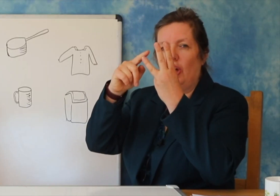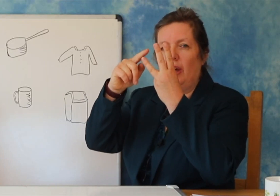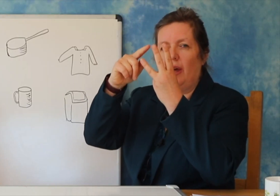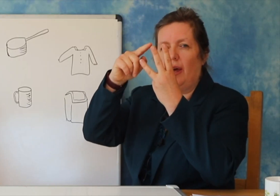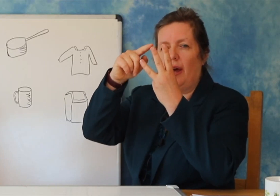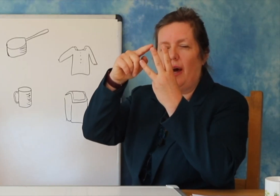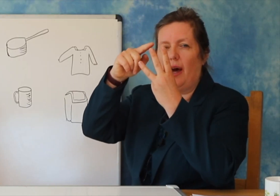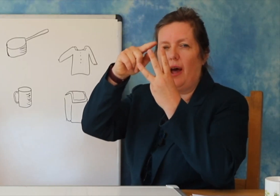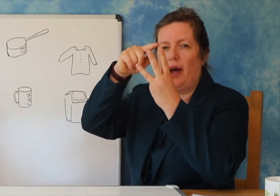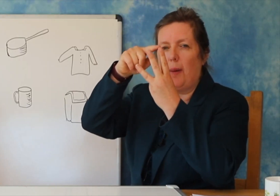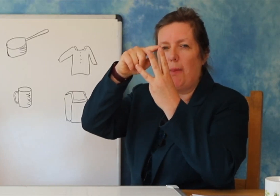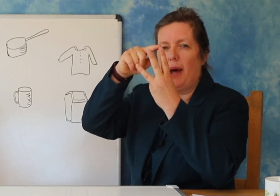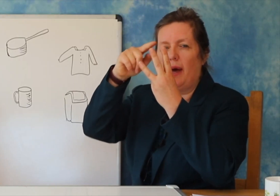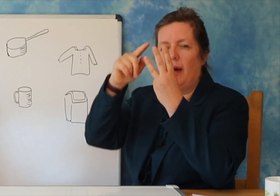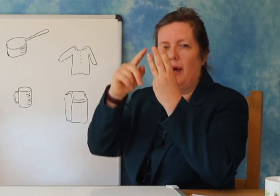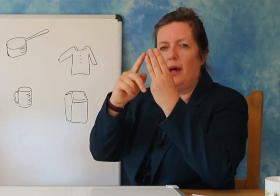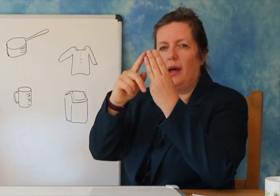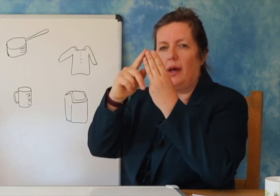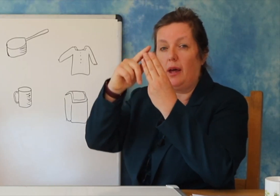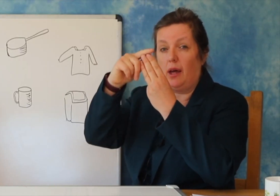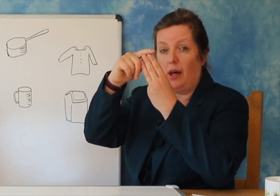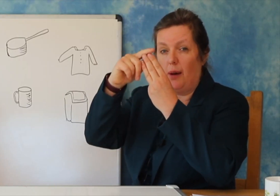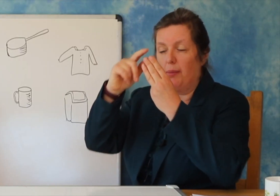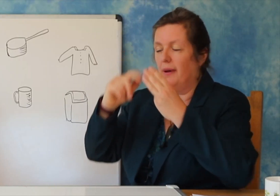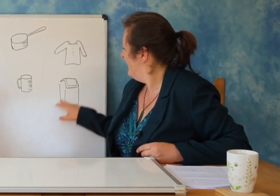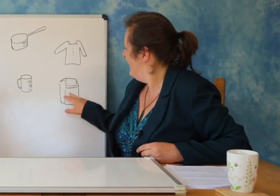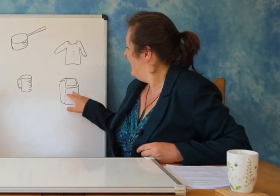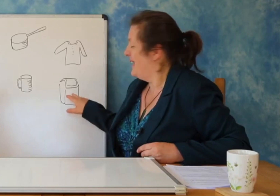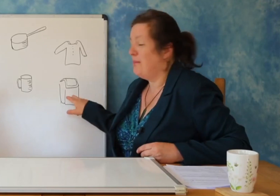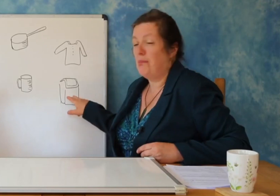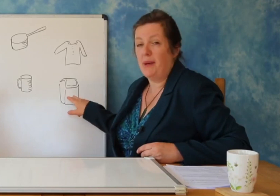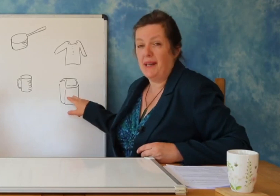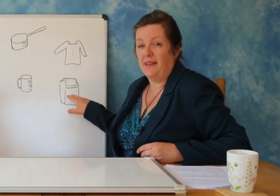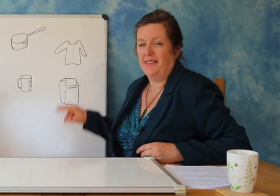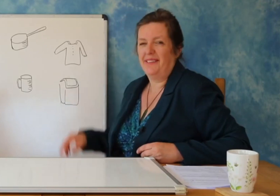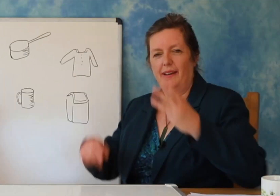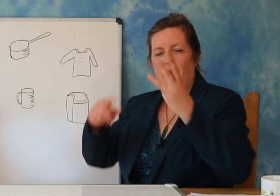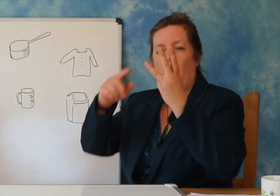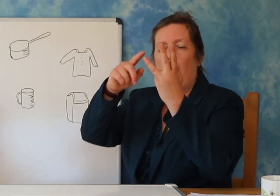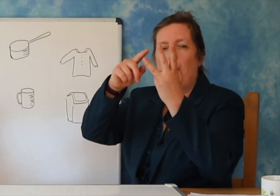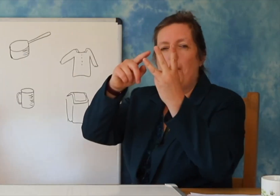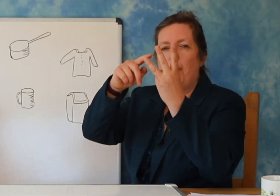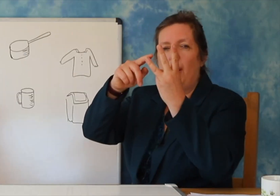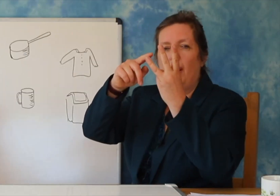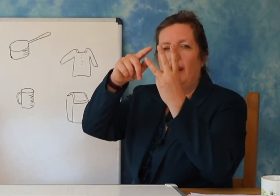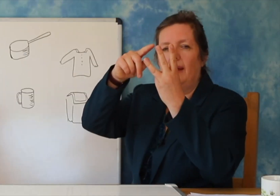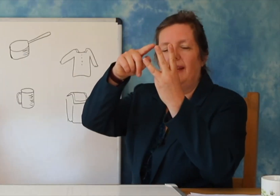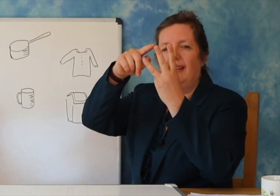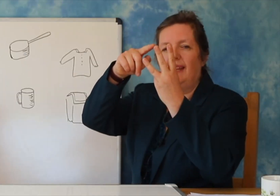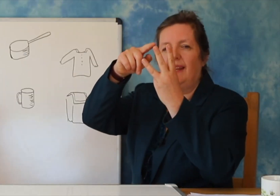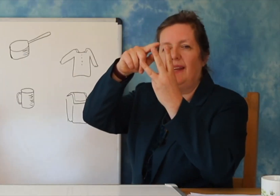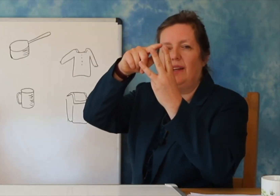Tani do ju tregoj per rrokjet- Une quhen Jos ( shembull)-dhe Narges ( shembull 2).